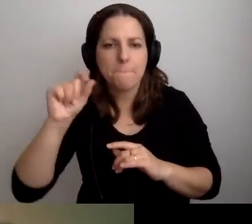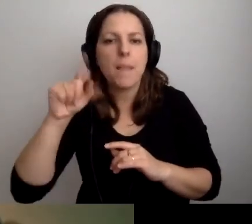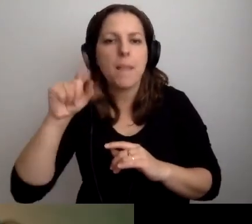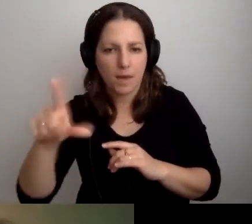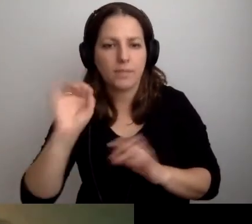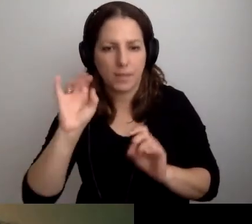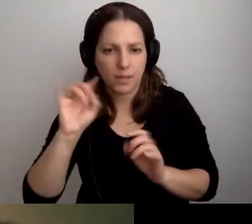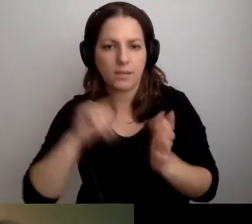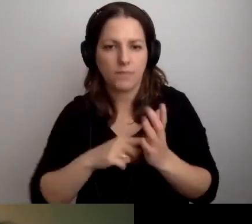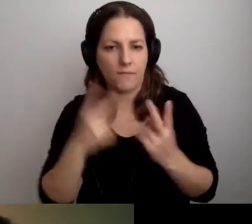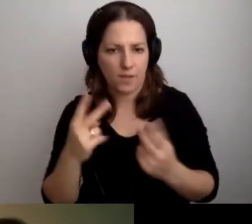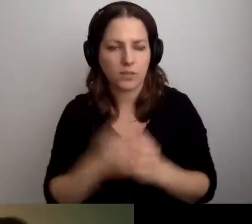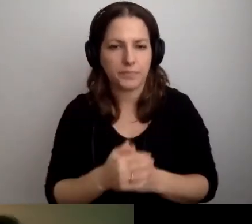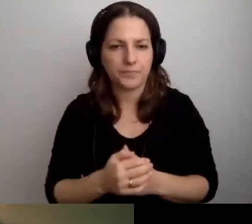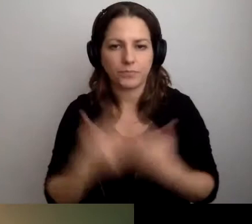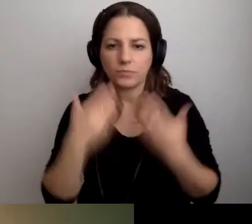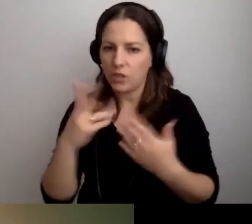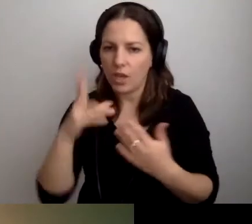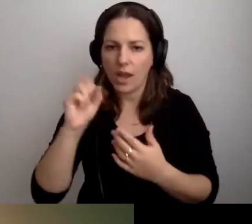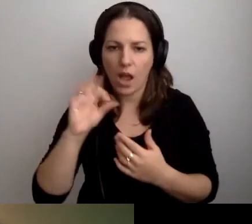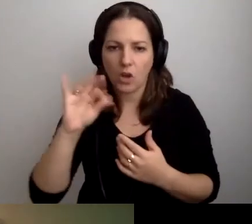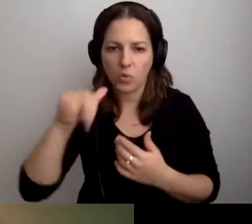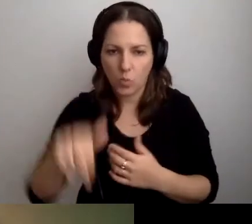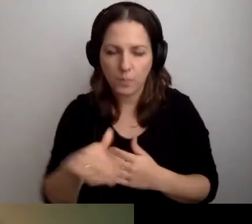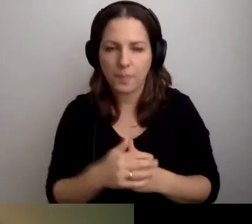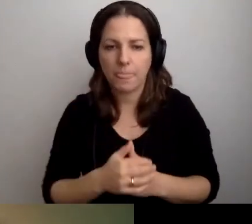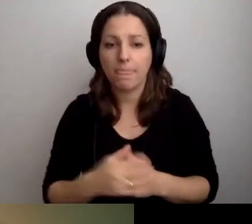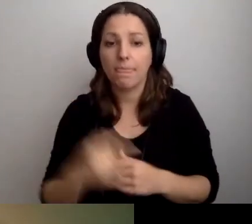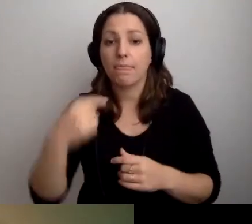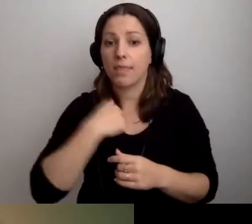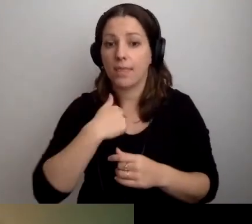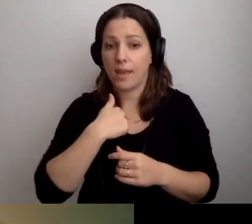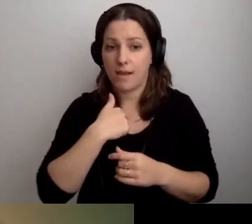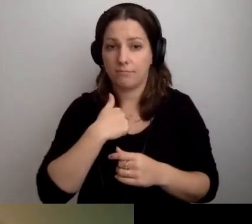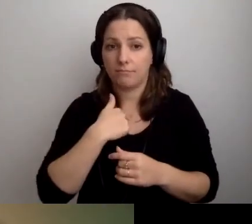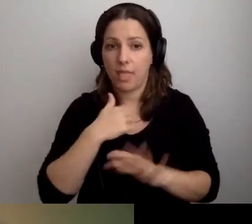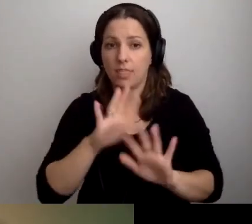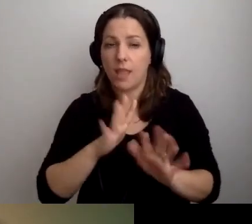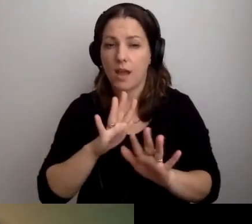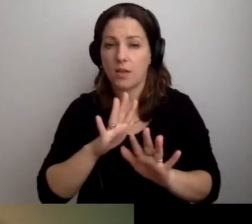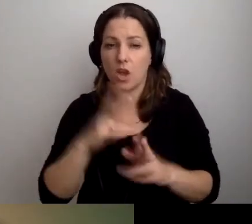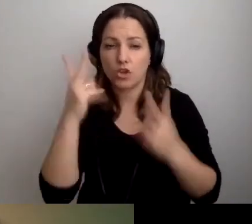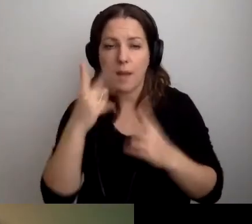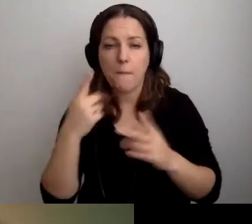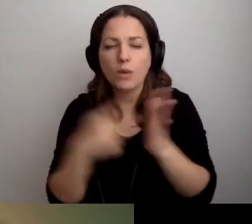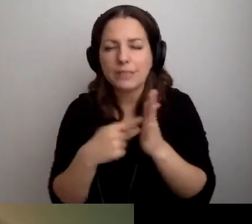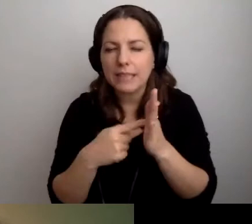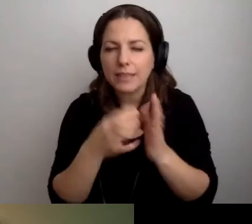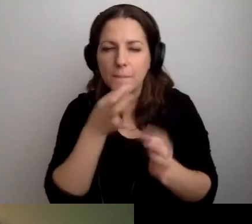MAŁGORZATA: Dzięki, Kasiu. Czytam jeszcze ostatnie pytania z czatu.